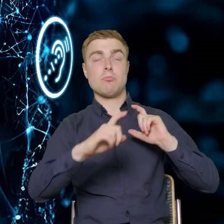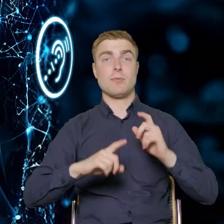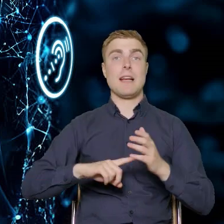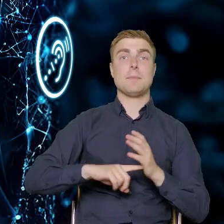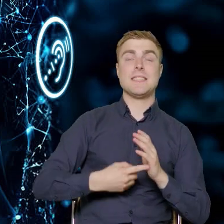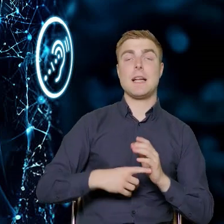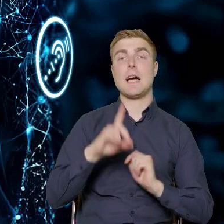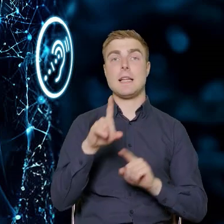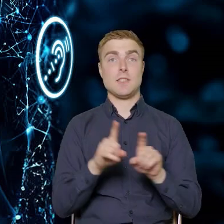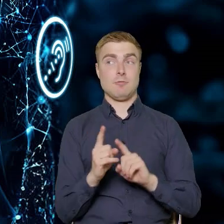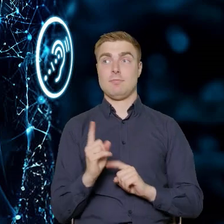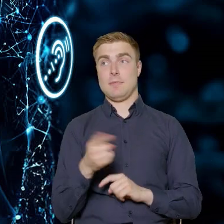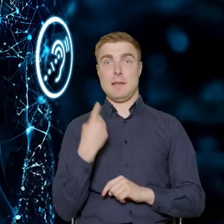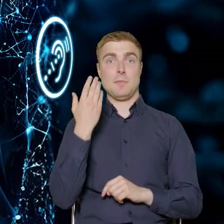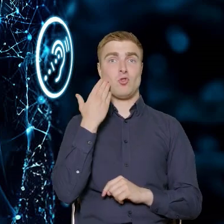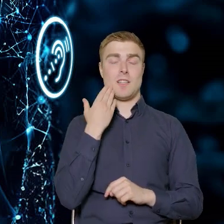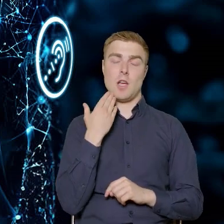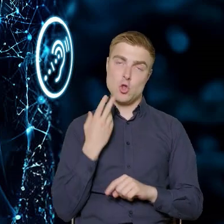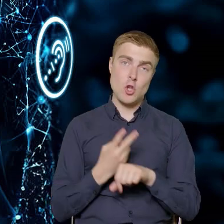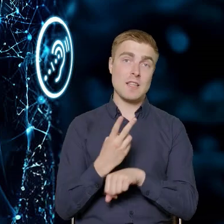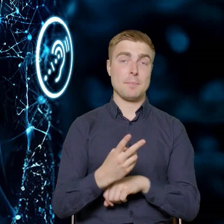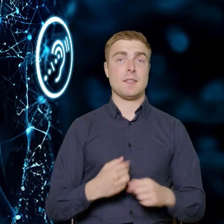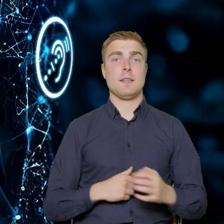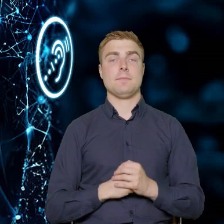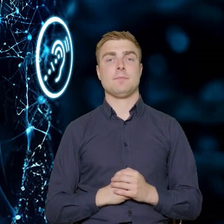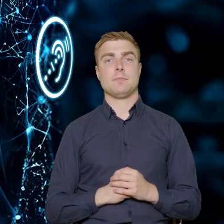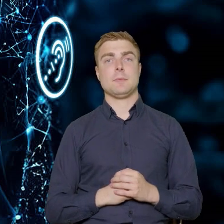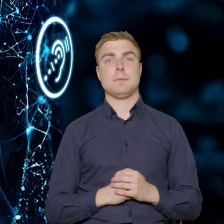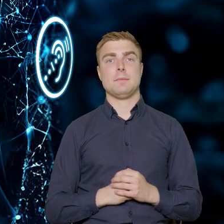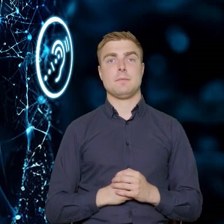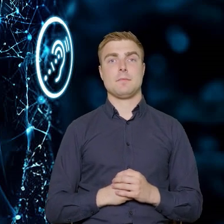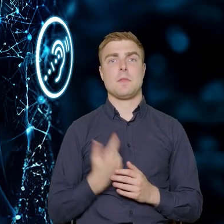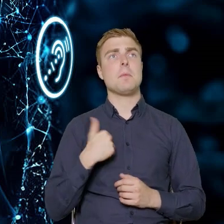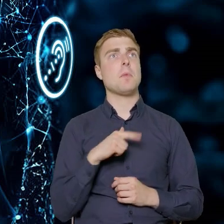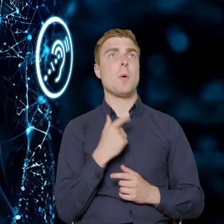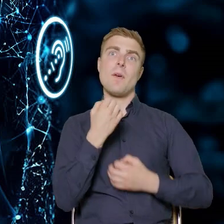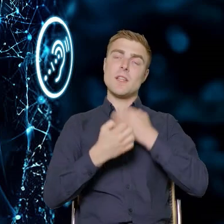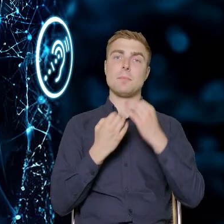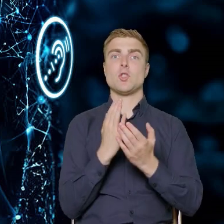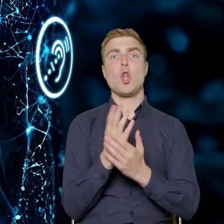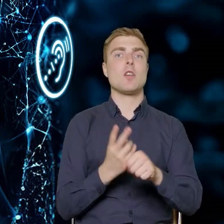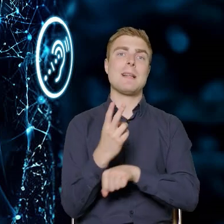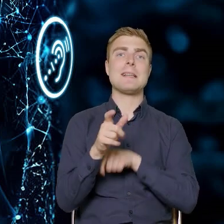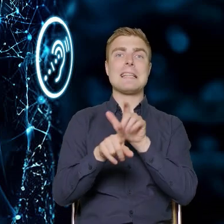ale też nasze mieszkania były dostępne. I tutaj nie mówimy tylko o dostępności dla osób z niepełnosprawnościami.